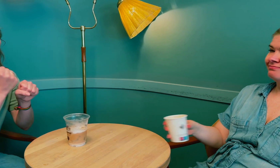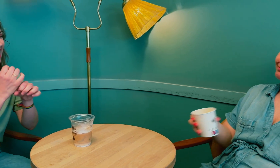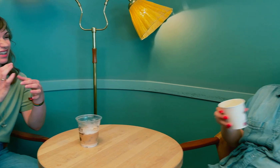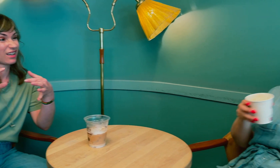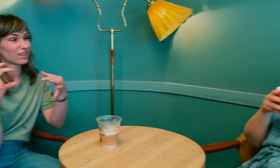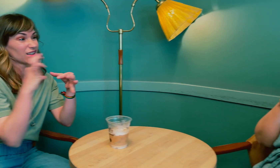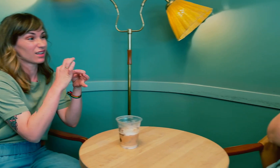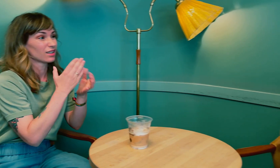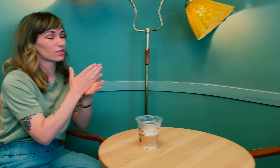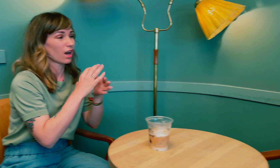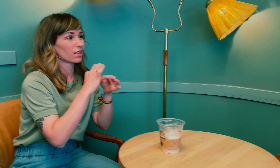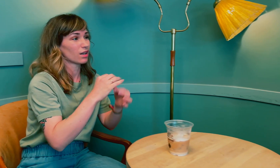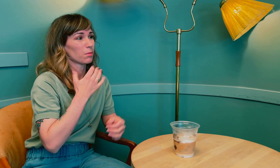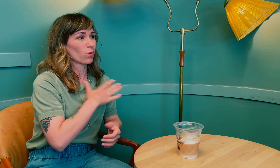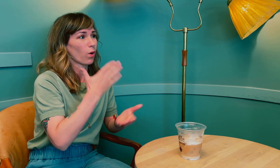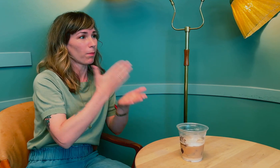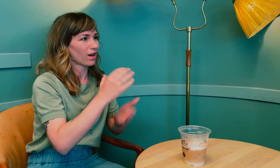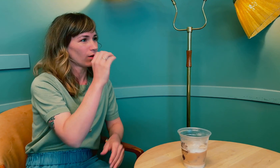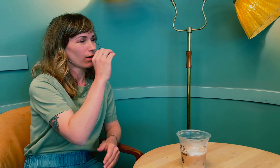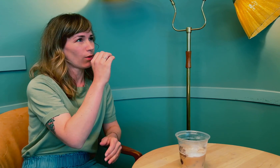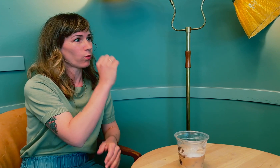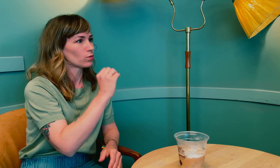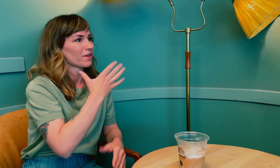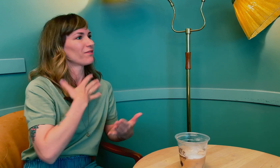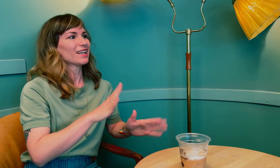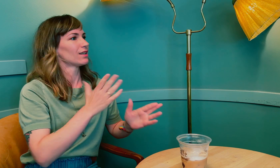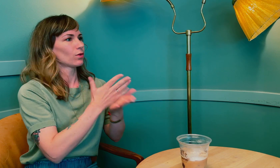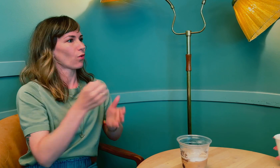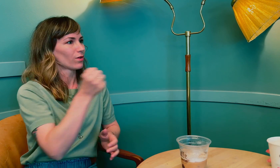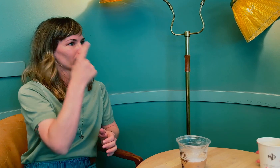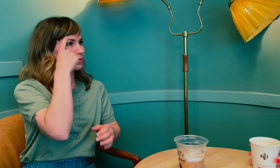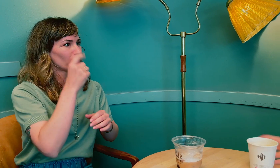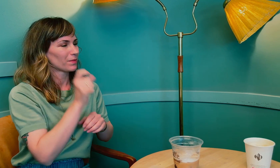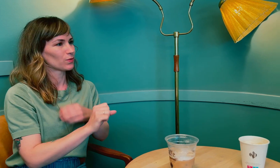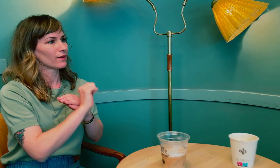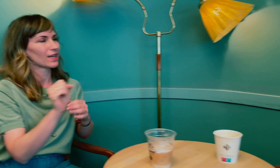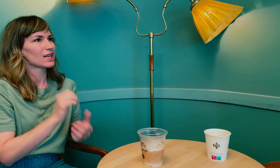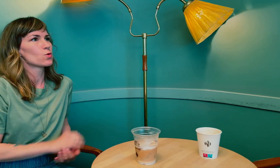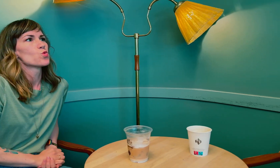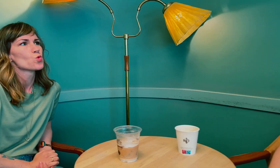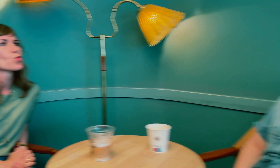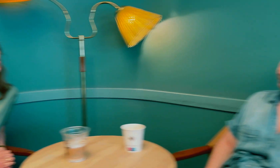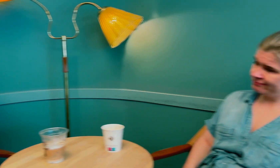Egentlig relevant til saken om blodbanken i Oslo da de nektet tegnspråktolk på grunn av personvernet.